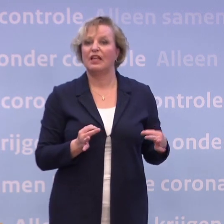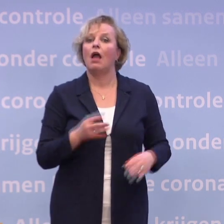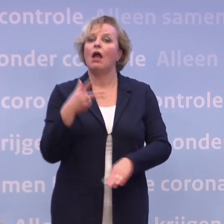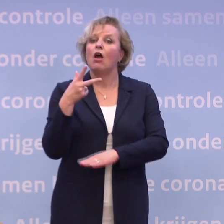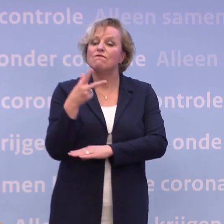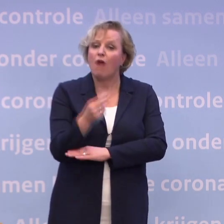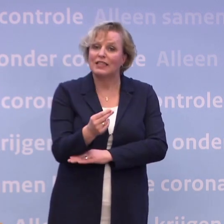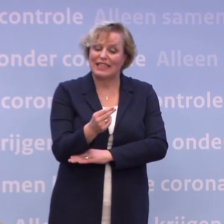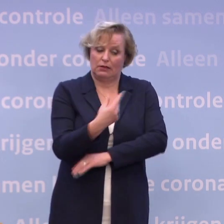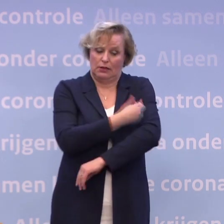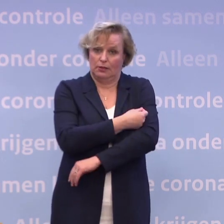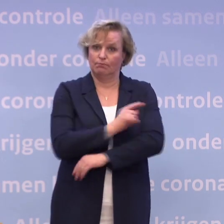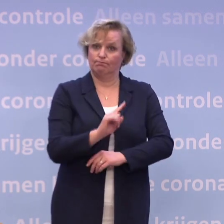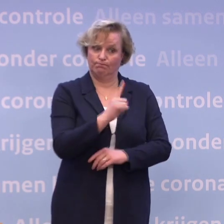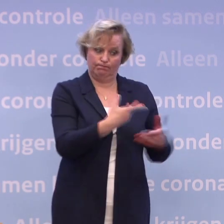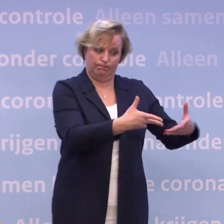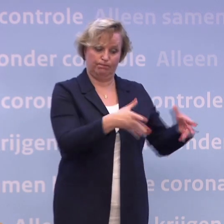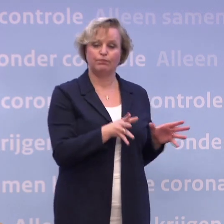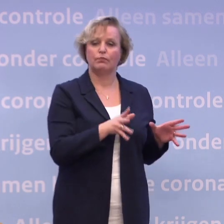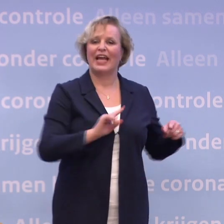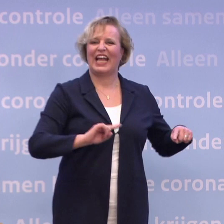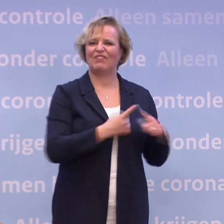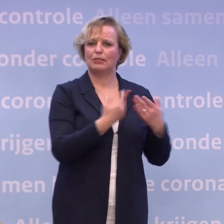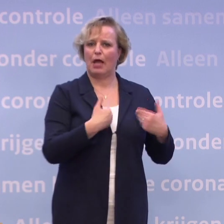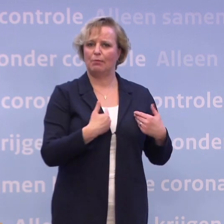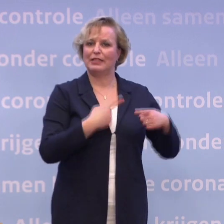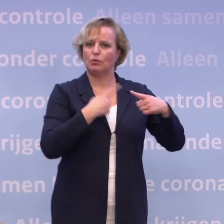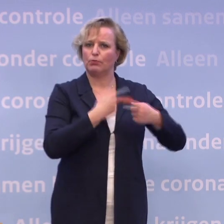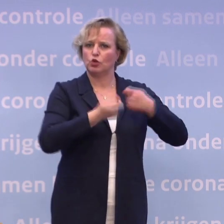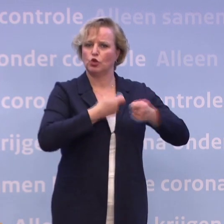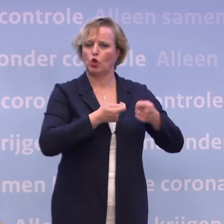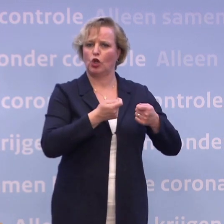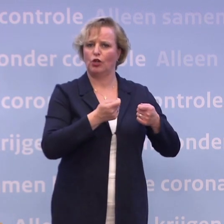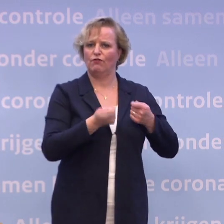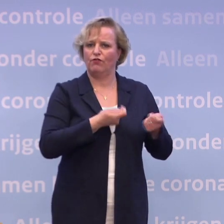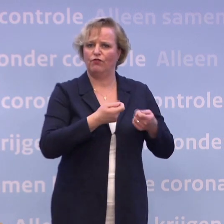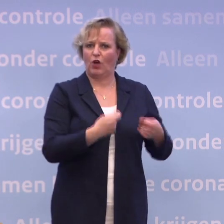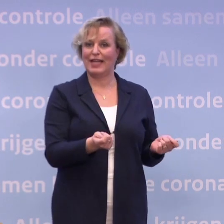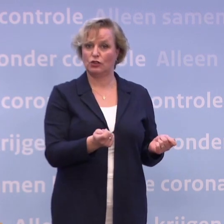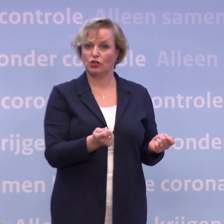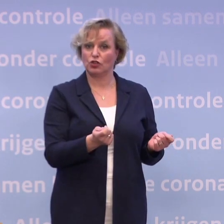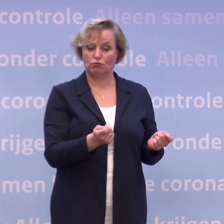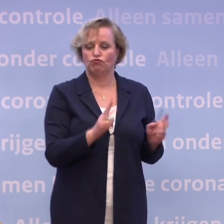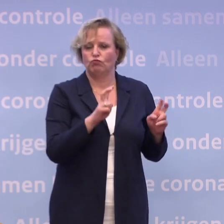...is de kwetsbare mensen als eerste en hun zorgverleners... ...zodat je aan ringbescherming doet... ...zoals de Gezondheidsraad ons daarover adviseert.